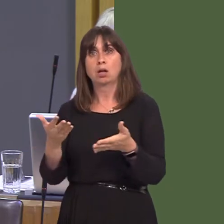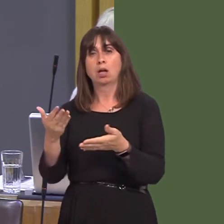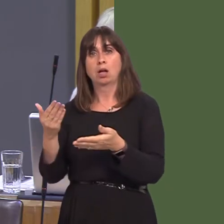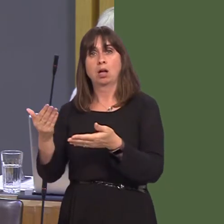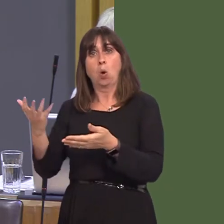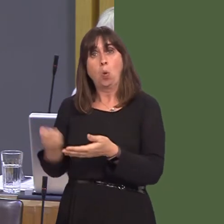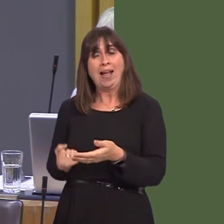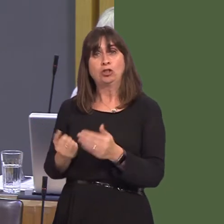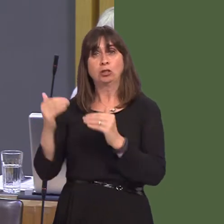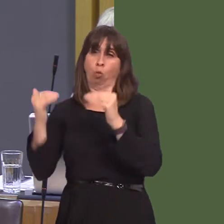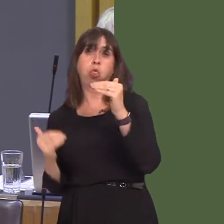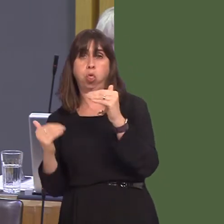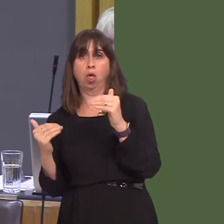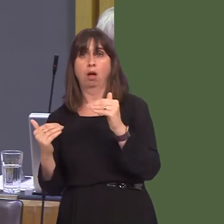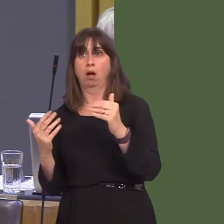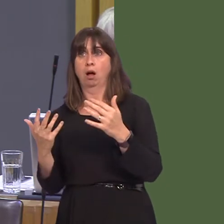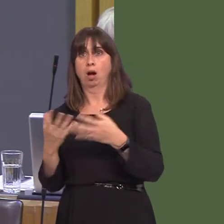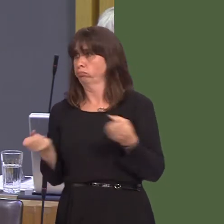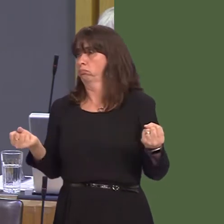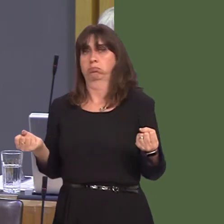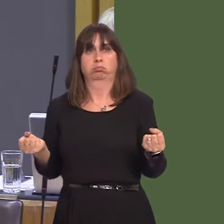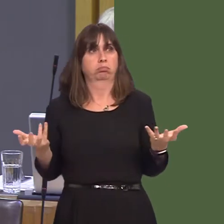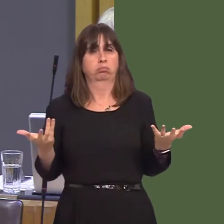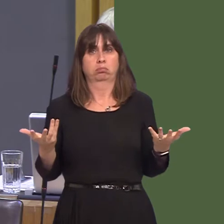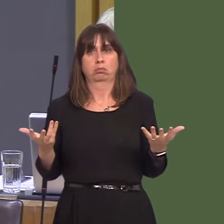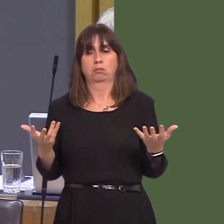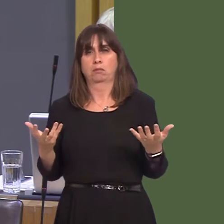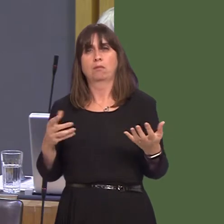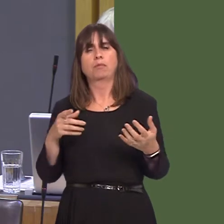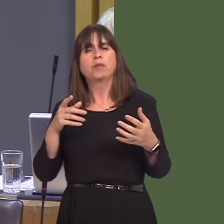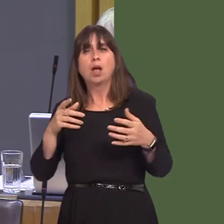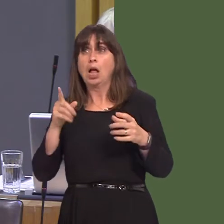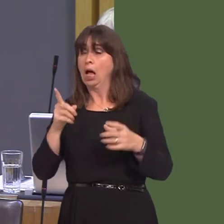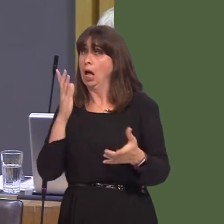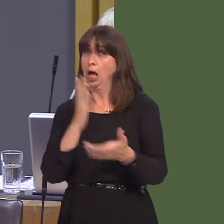never returning; there's nothing flexible about rolling the dice on our biggest international